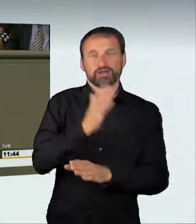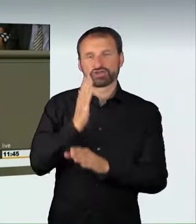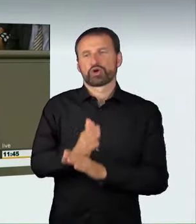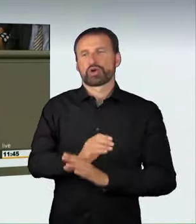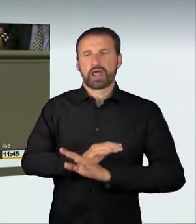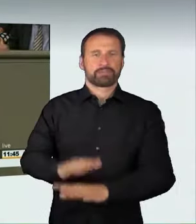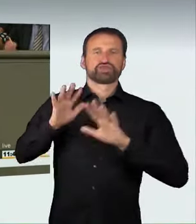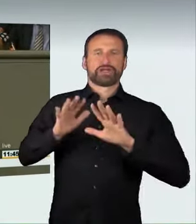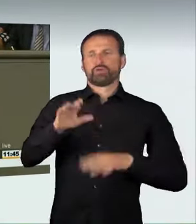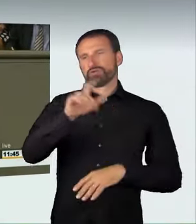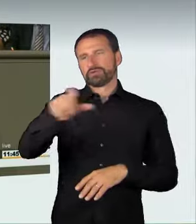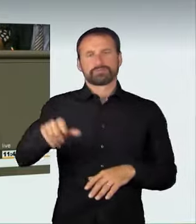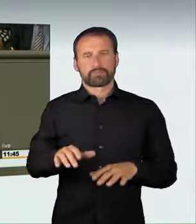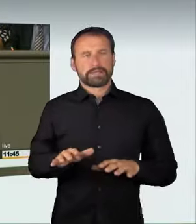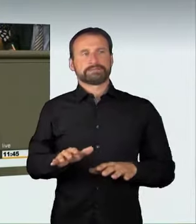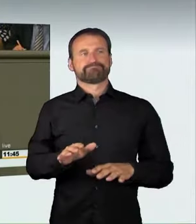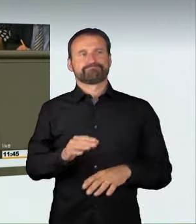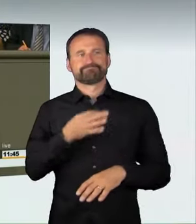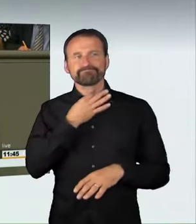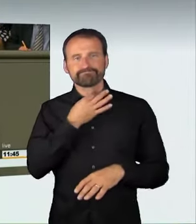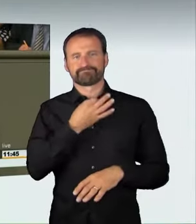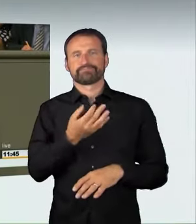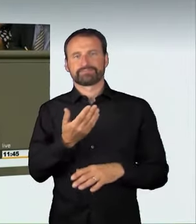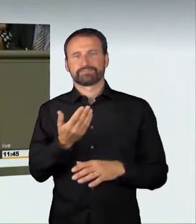Wir wollen klar darauf hinweisen, dass auch der Aufruf